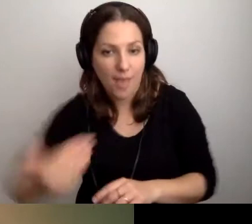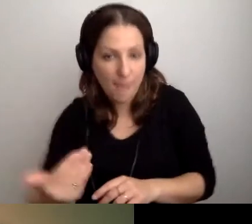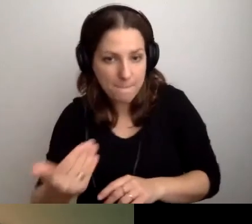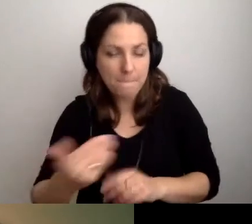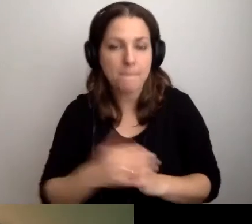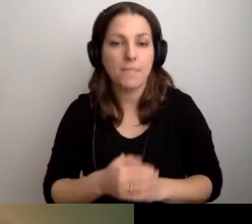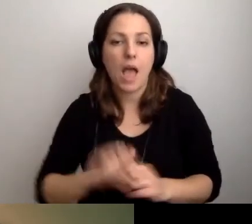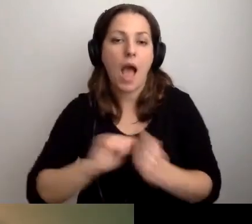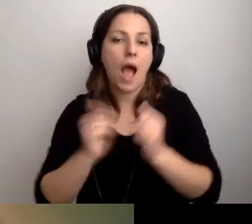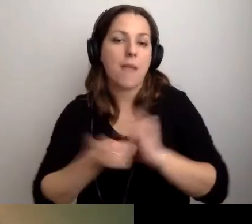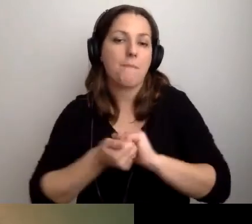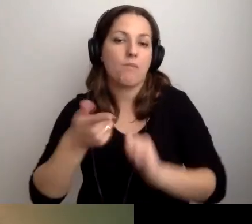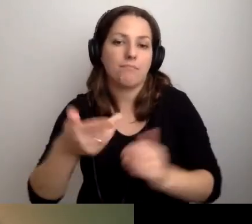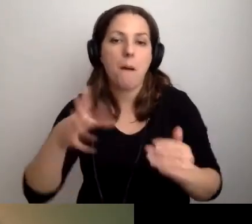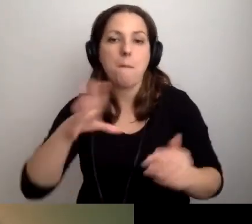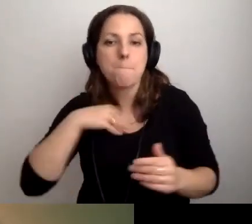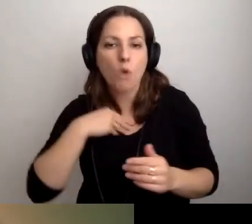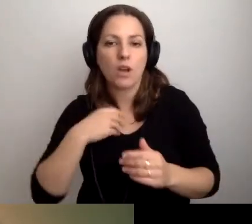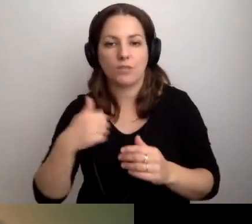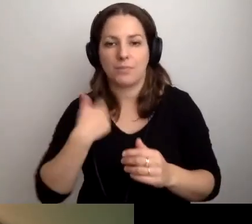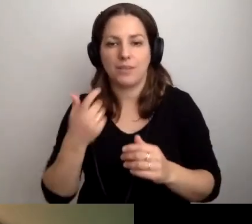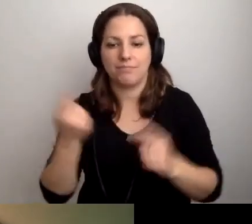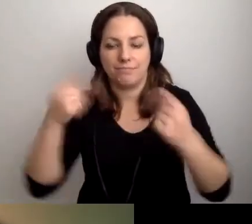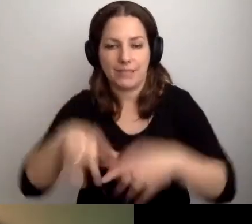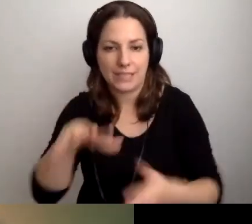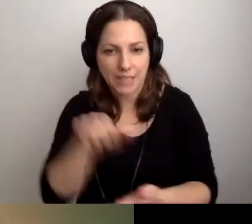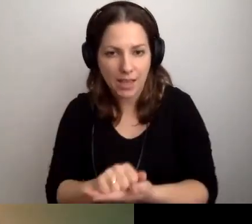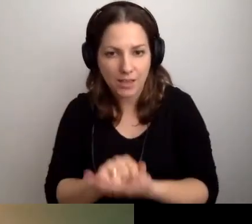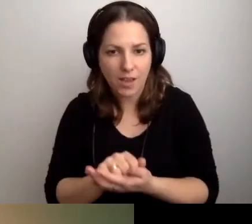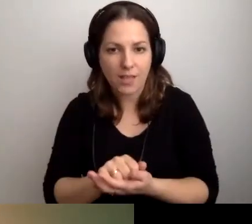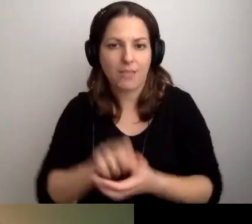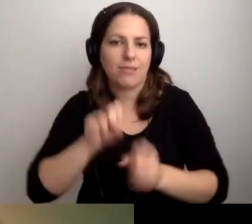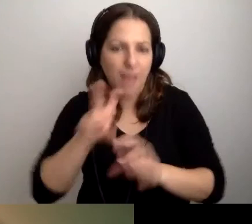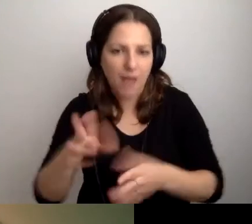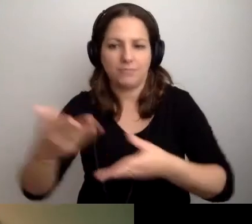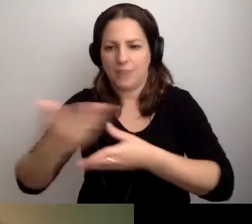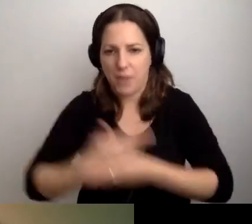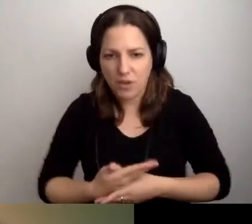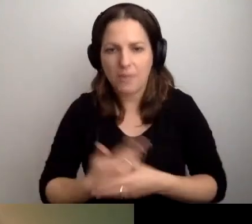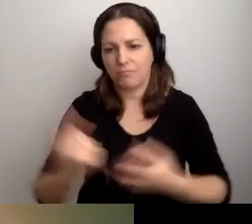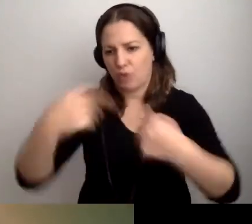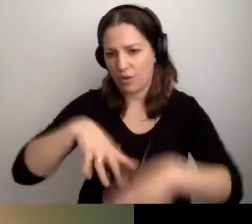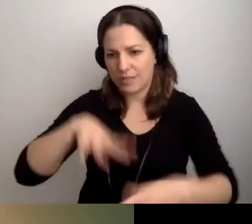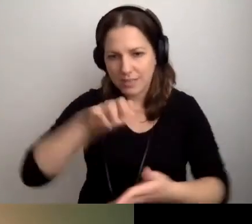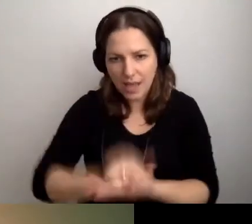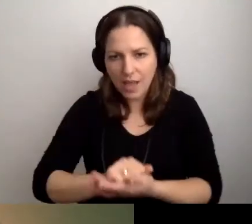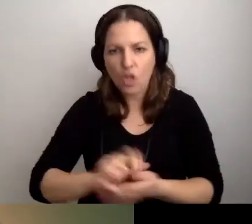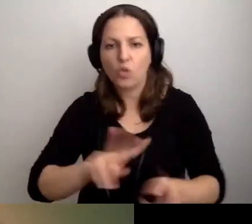Albo że jest możliwość przychodzenia na zajęcia z tłumaczem PJM,